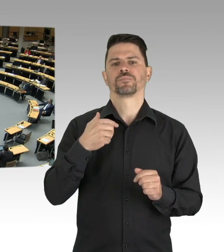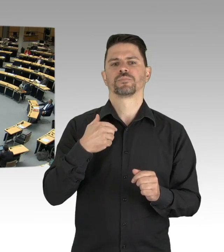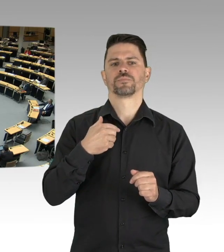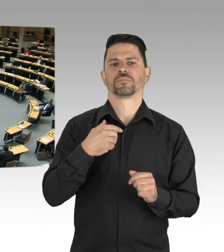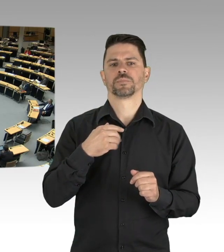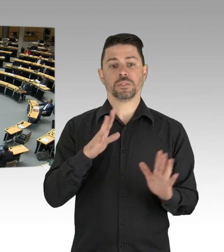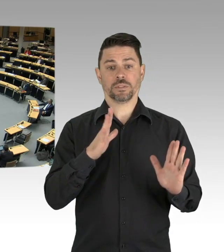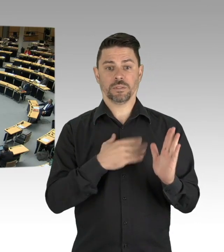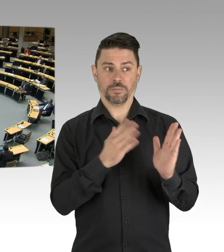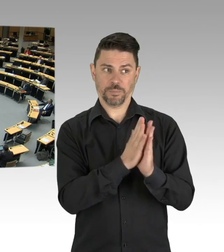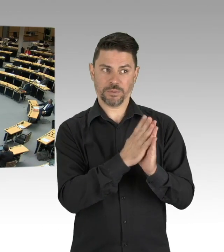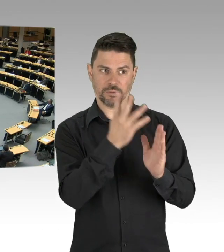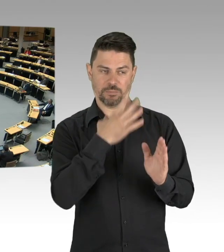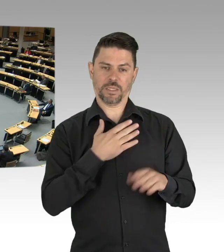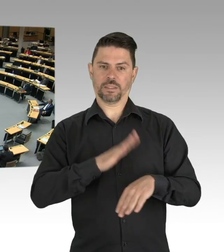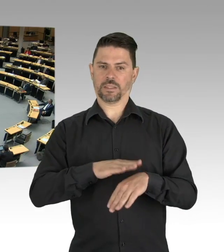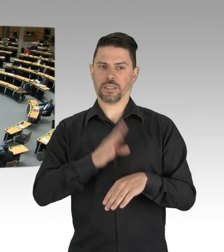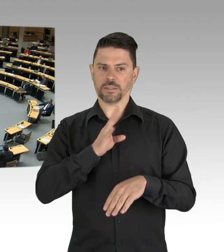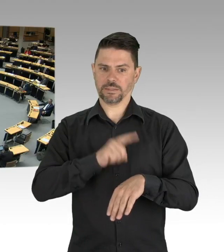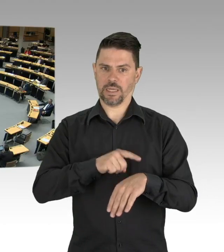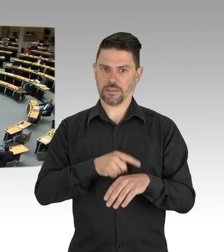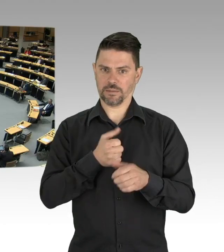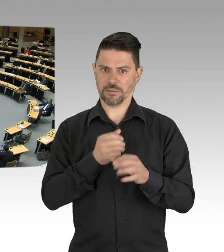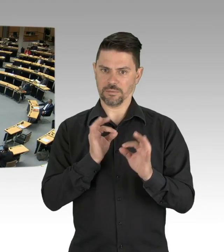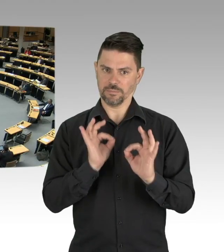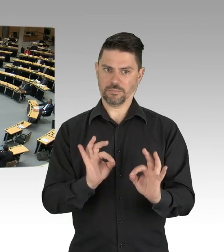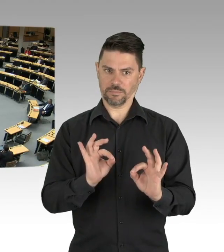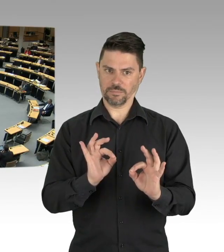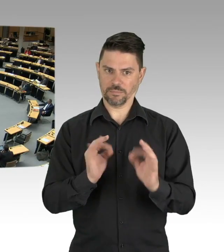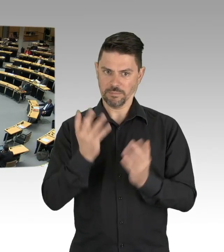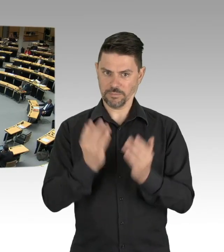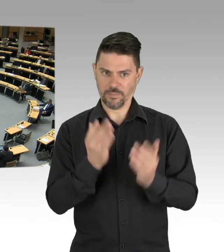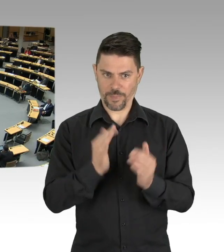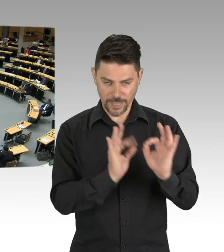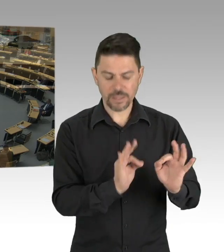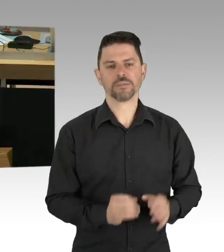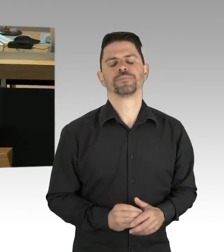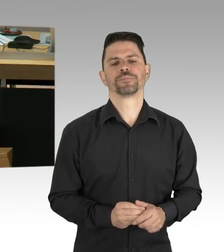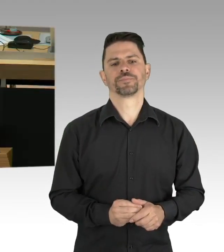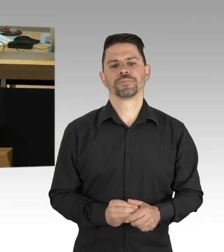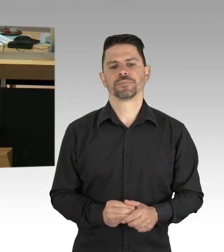Der emeritierte Professor Johan Giesecke vom Stockholmer Karolinska Institut meint,